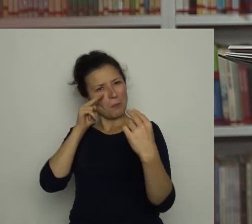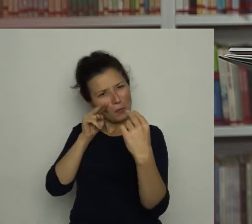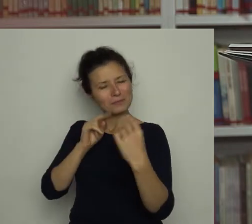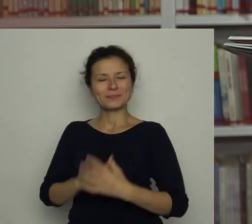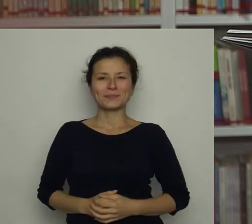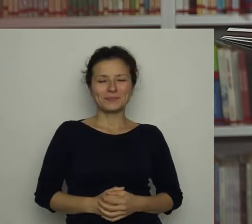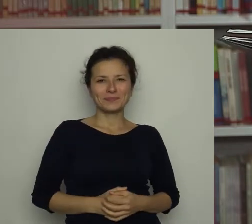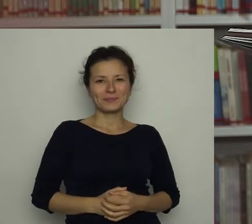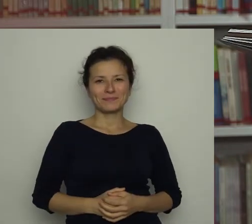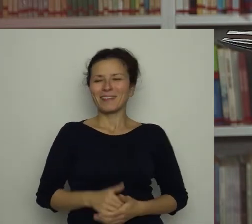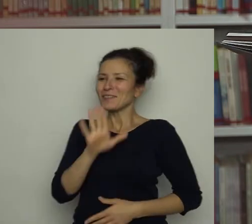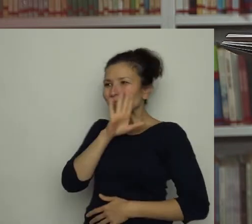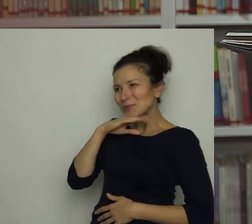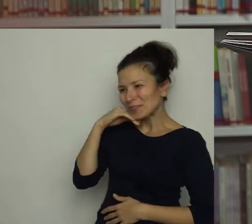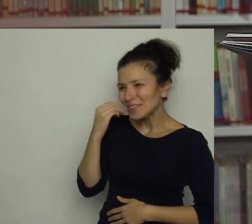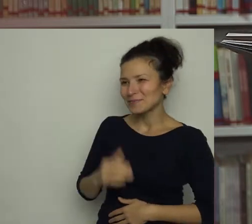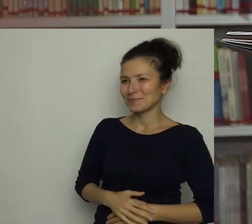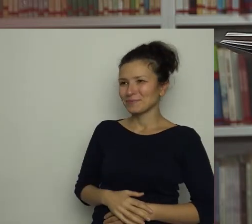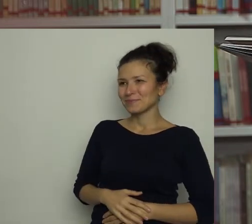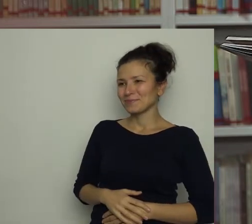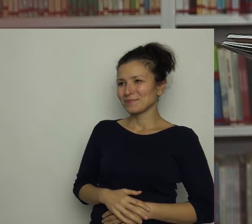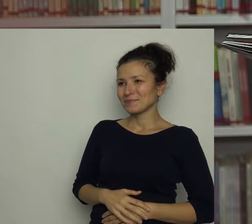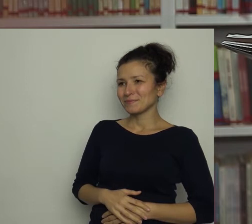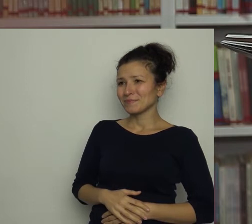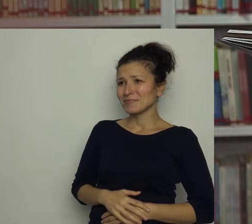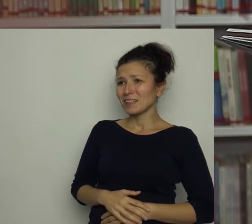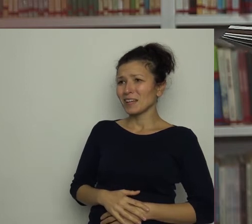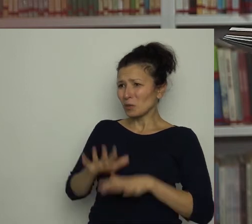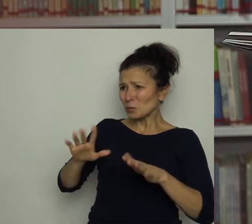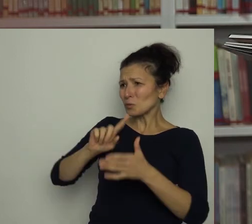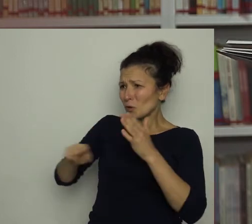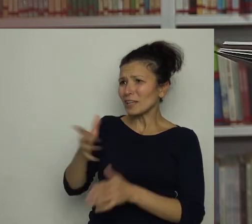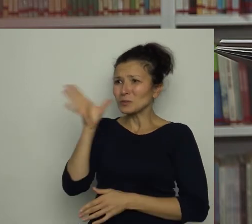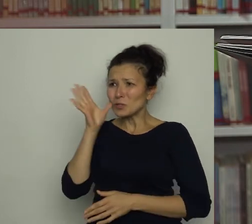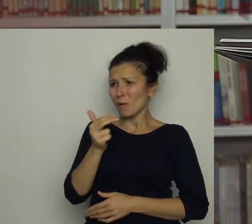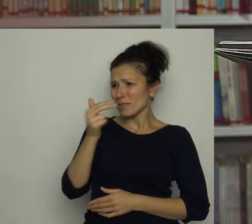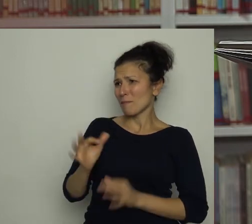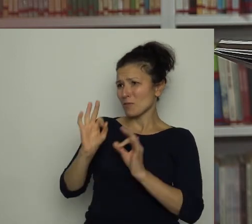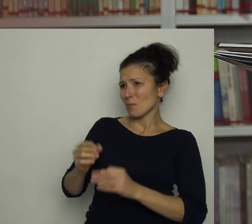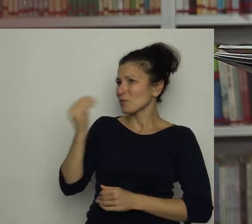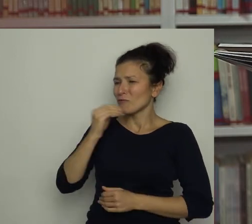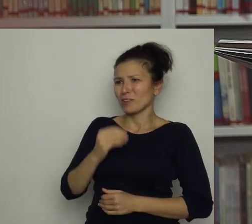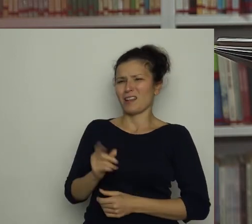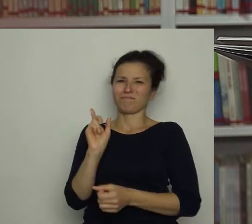Uśmiechnęłam się. Tyle razy słyszał o dobrym odżywianiu, ale nie robiło to na nim specjalnego wrażenia.